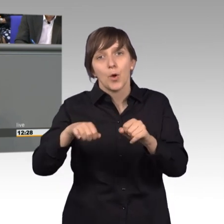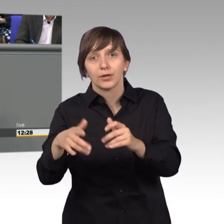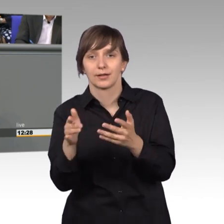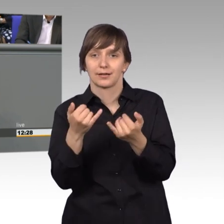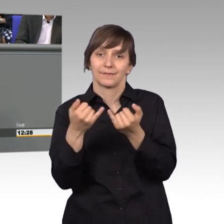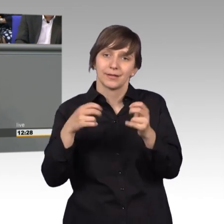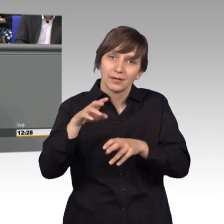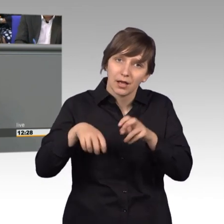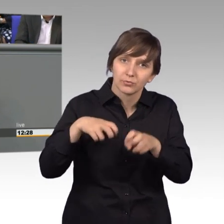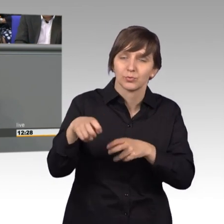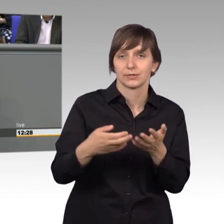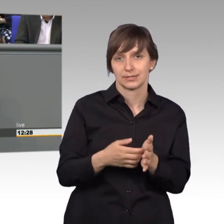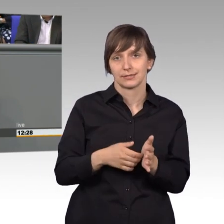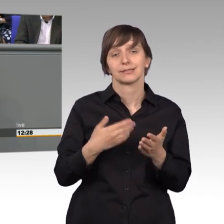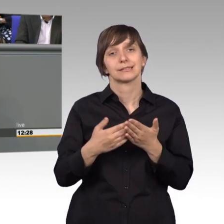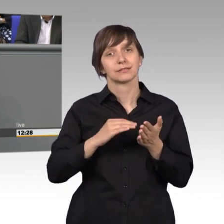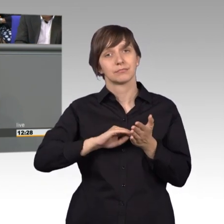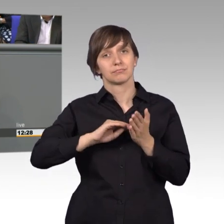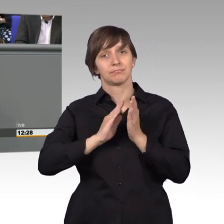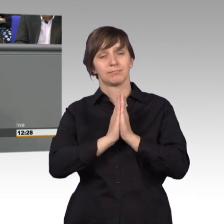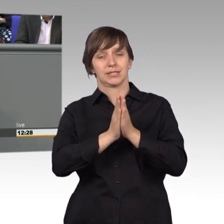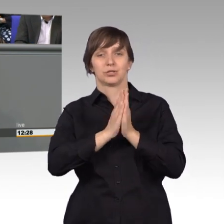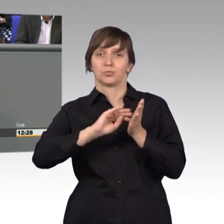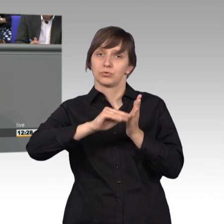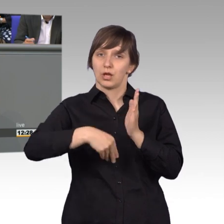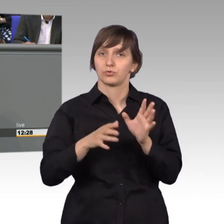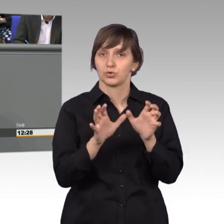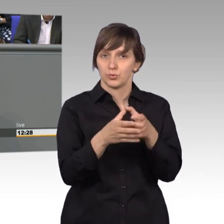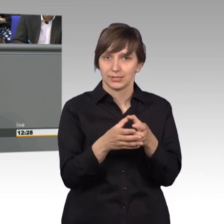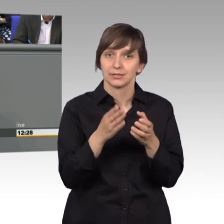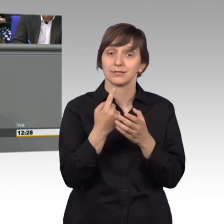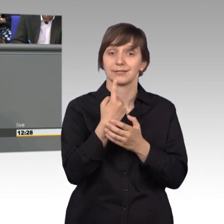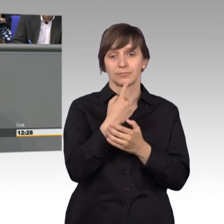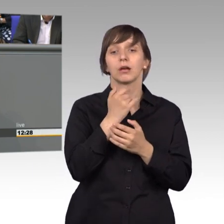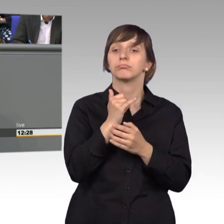Insofern der Petitionsausschuss, wenn er sein Besuch ankündigt, erzeugt das